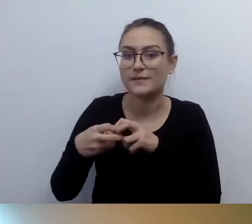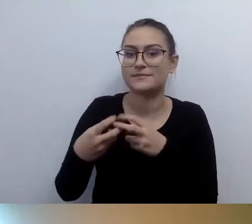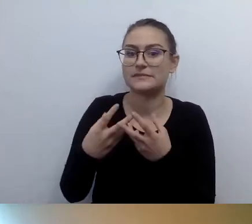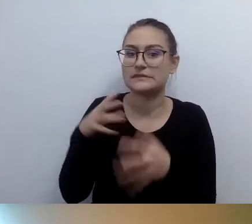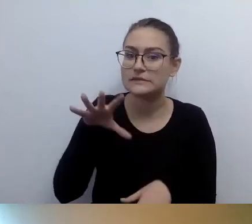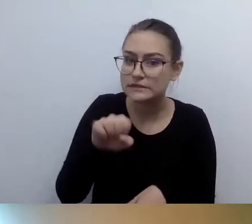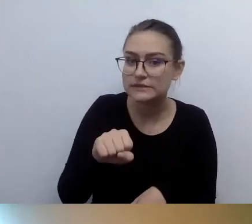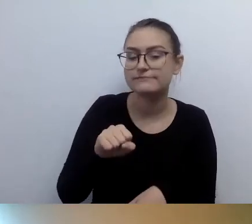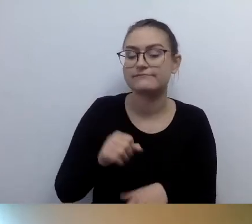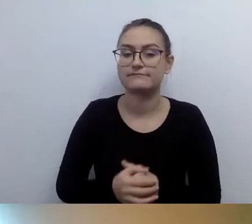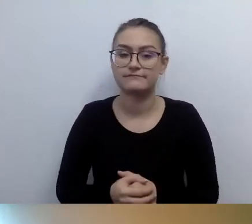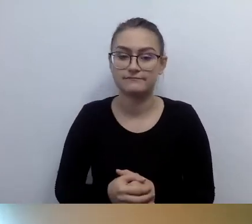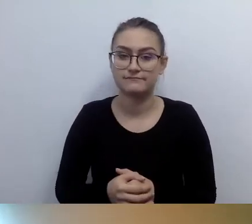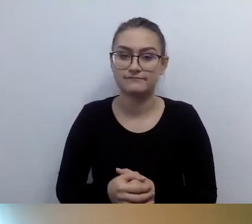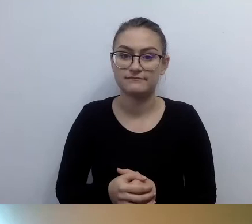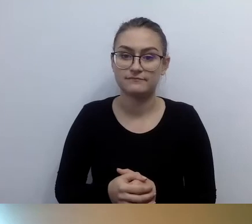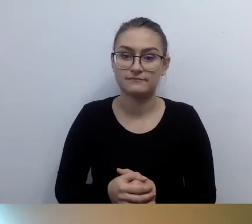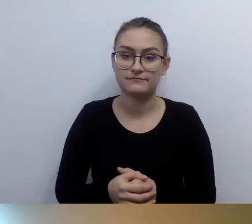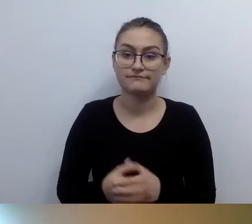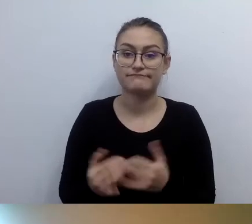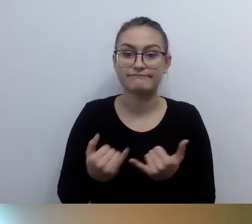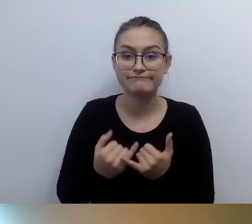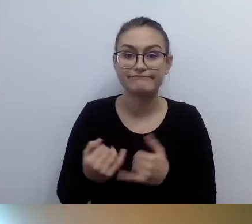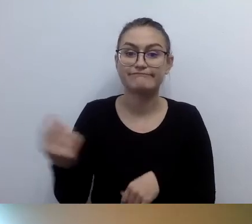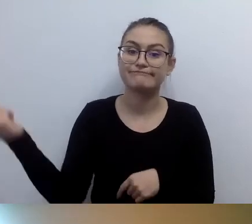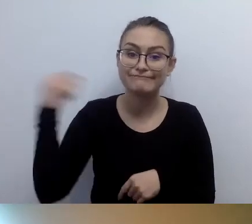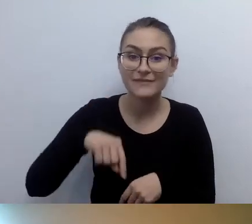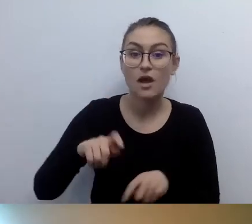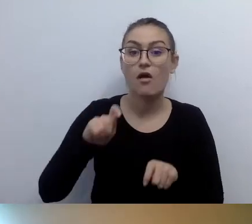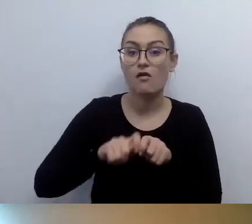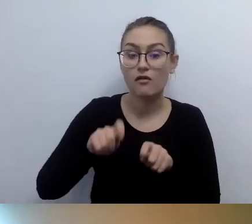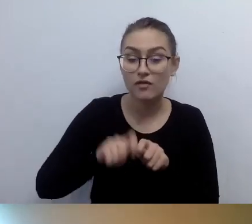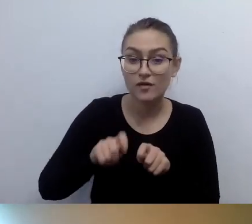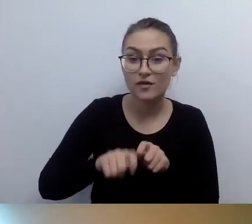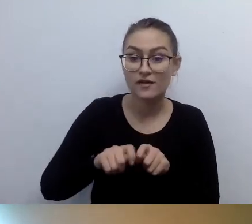żeby instytucja kontrolna mogła do niego sięgnąć.